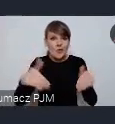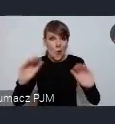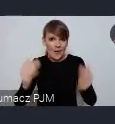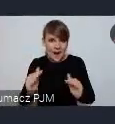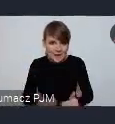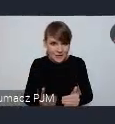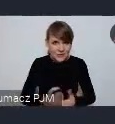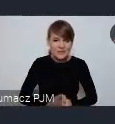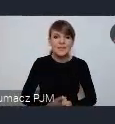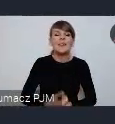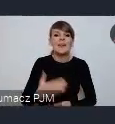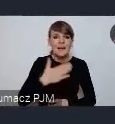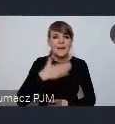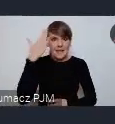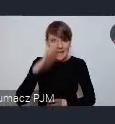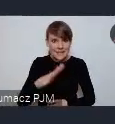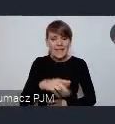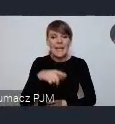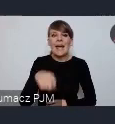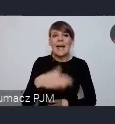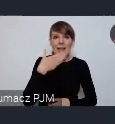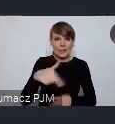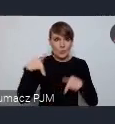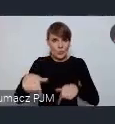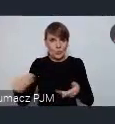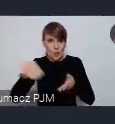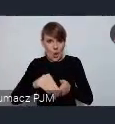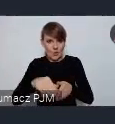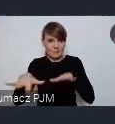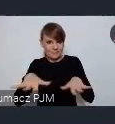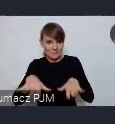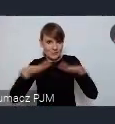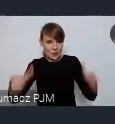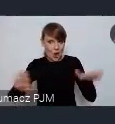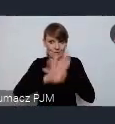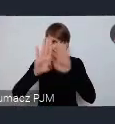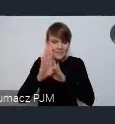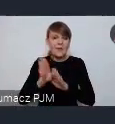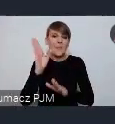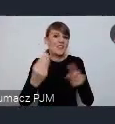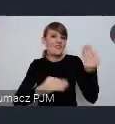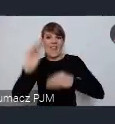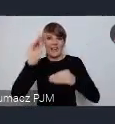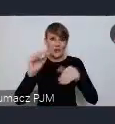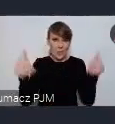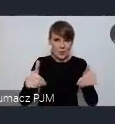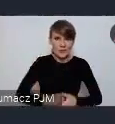że to nasze stoisko te możliwości poszerzy. i prosimy, prosimy o rozważenie takiej naszej propozycji, będziemy do państwa